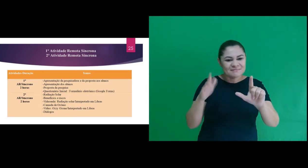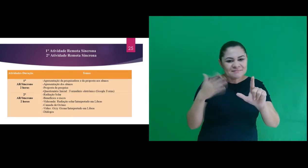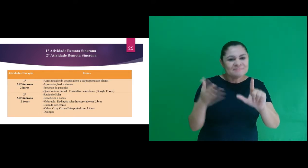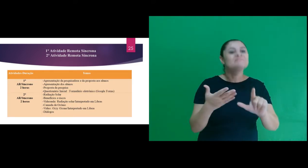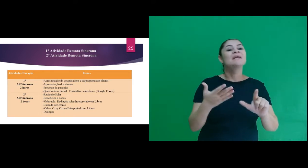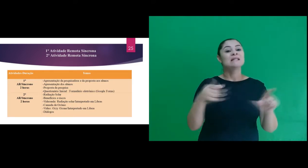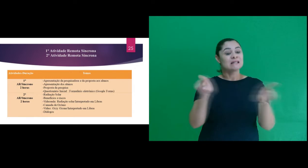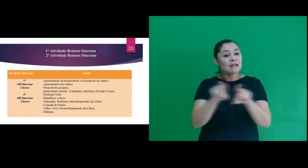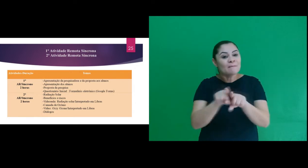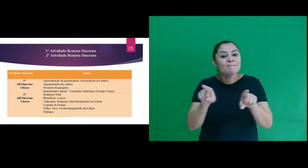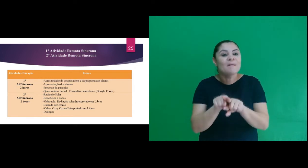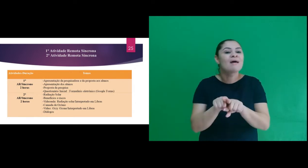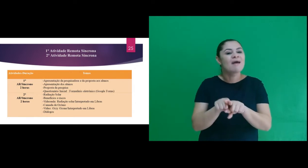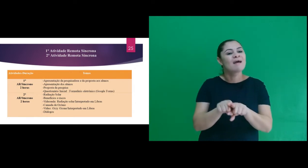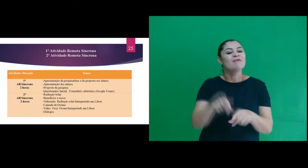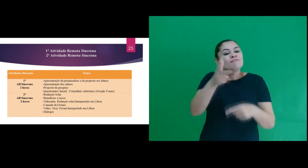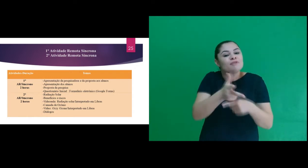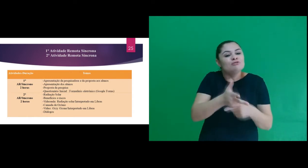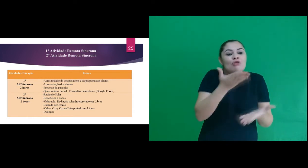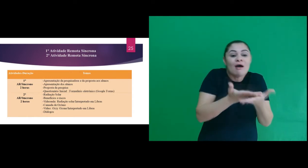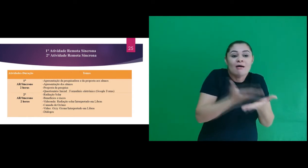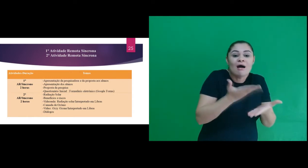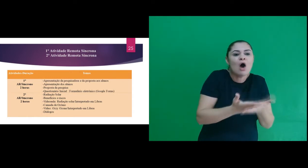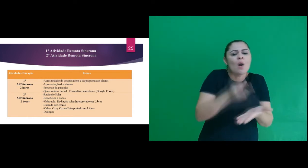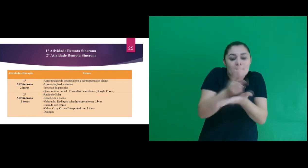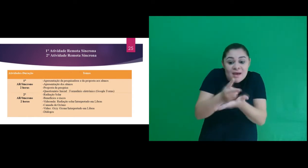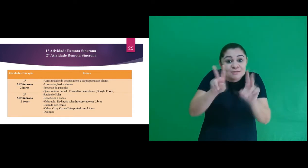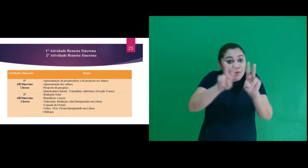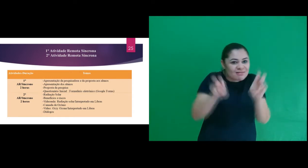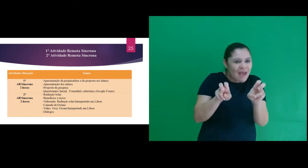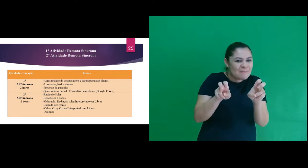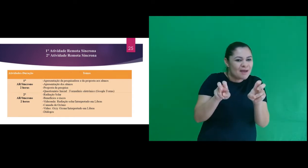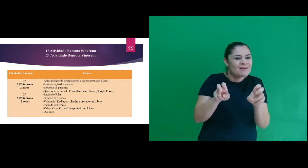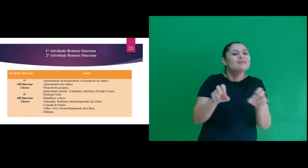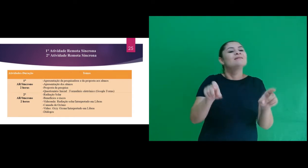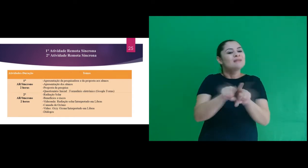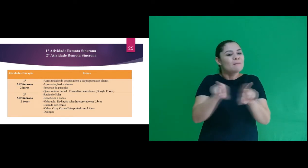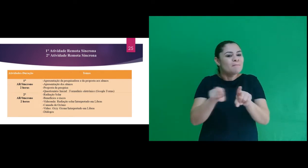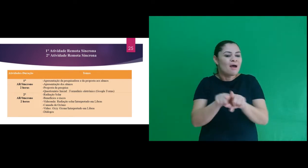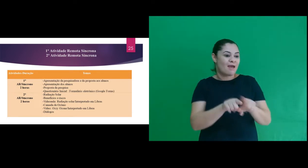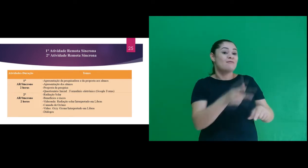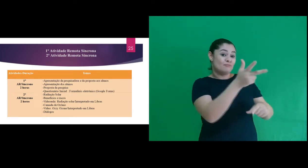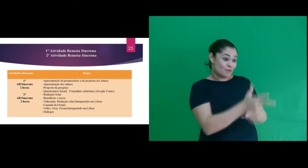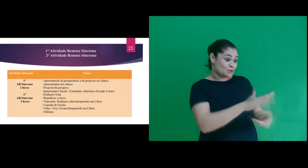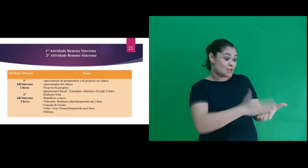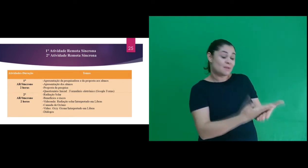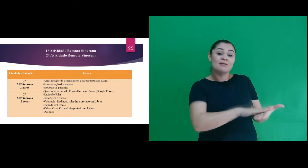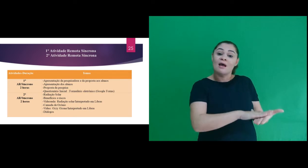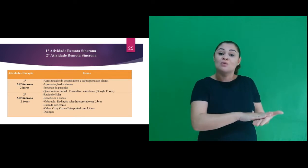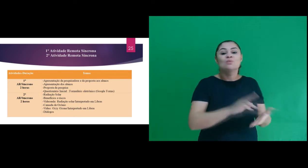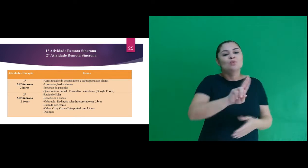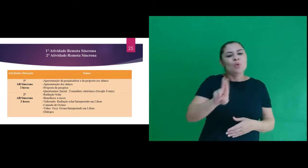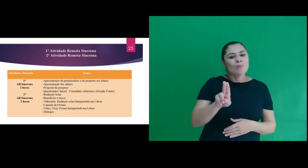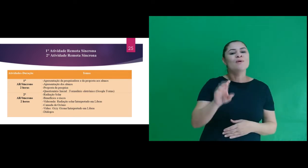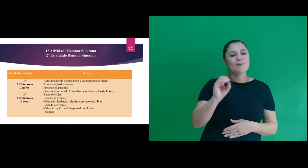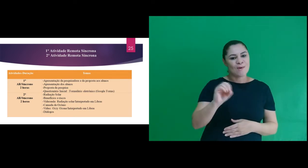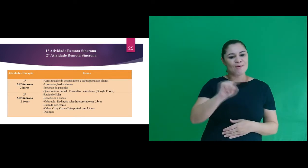com apresentações gráficas, como também uma parte da videoaula sobre o mesmo tema e o vídeo